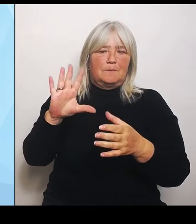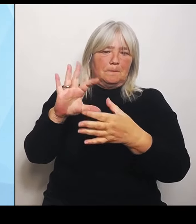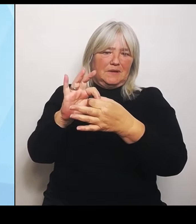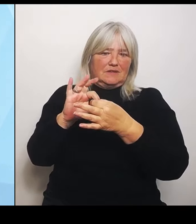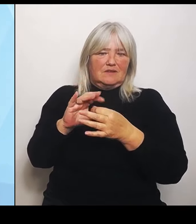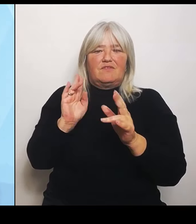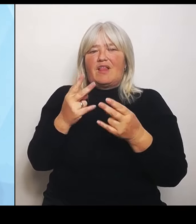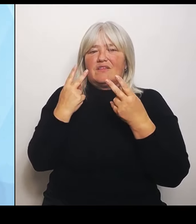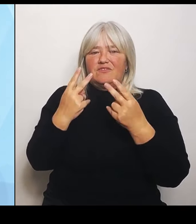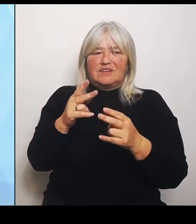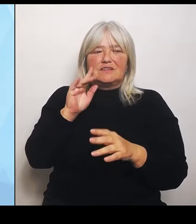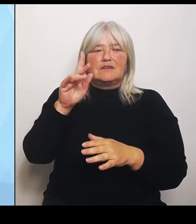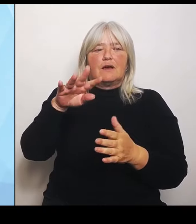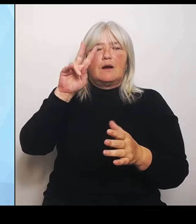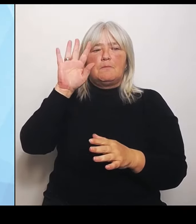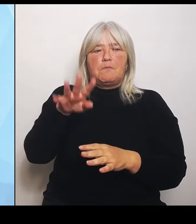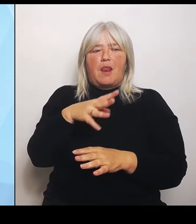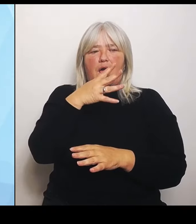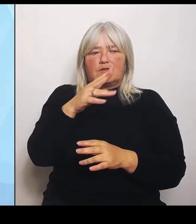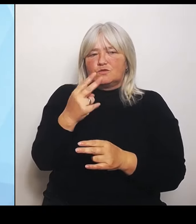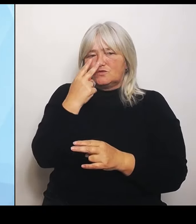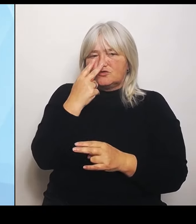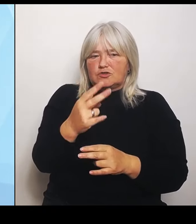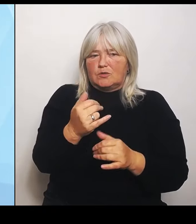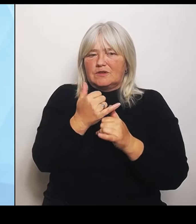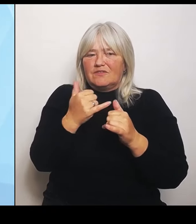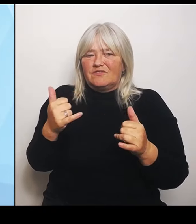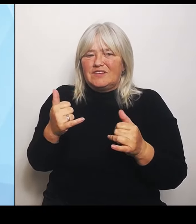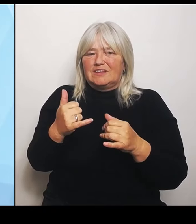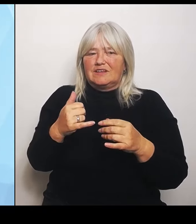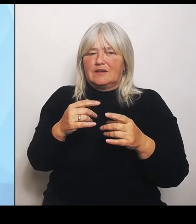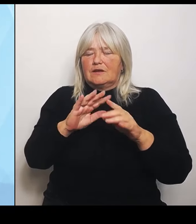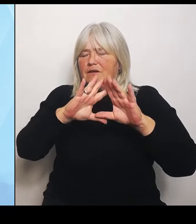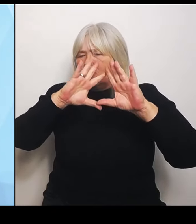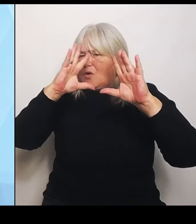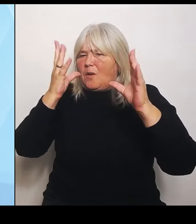Geflecht aus und nicht nur Einzelteile der Krankenhauslandschaft? Wir haben das dazugehörige